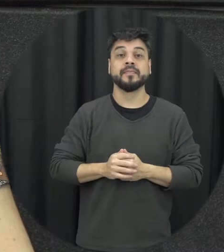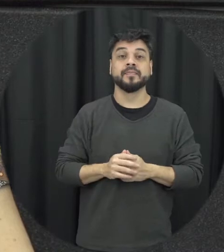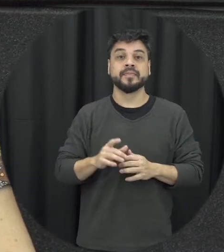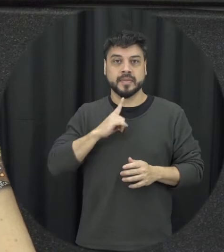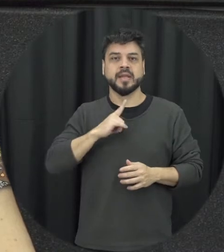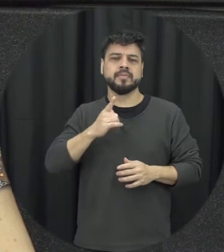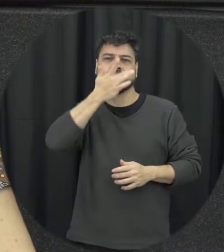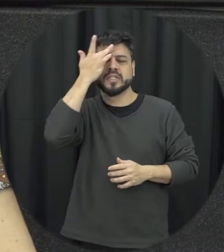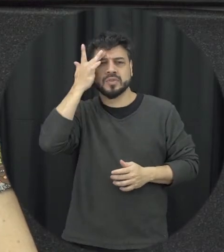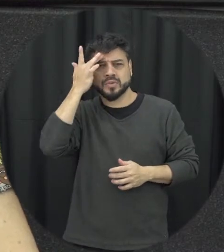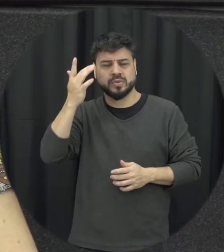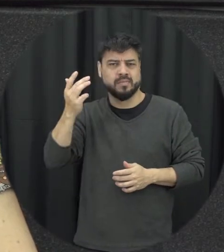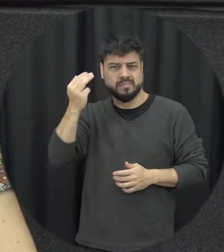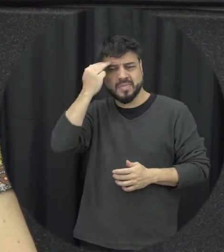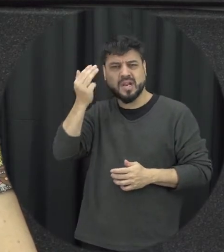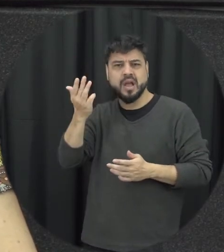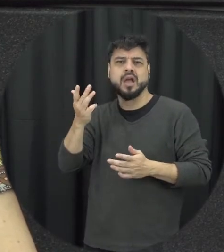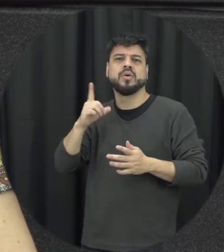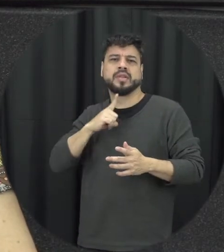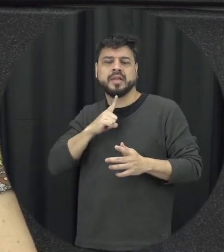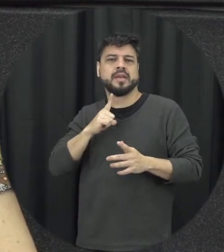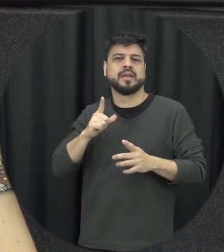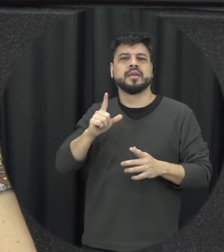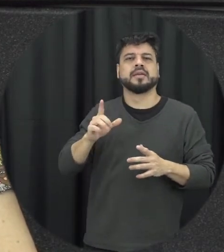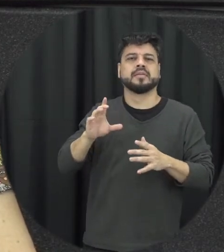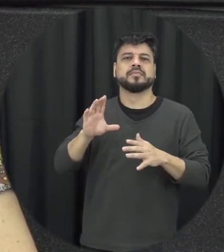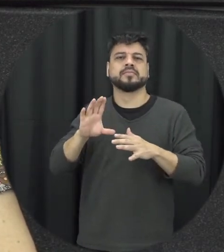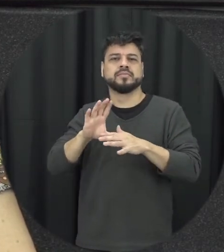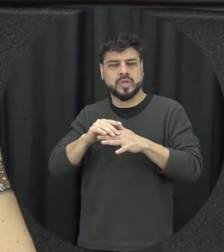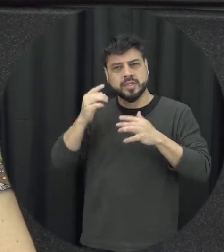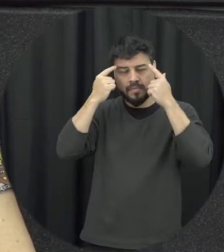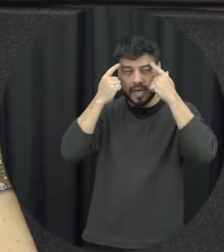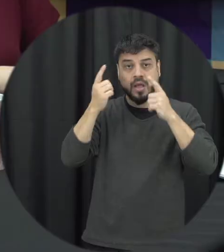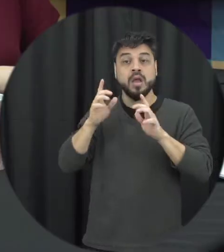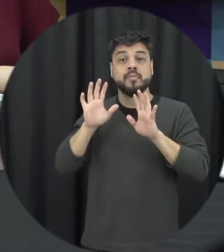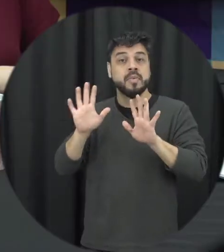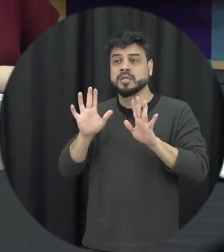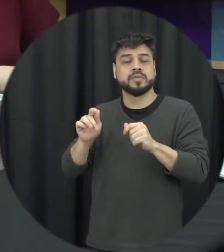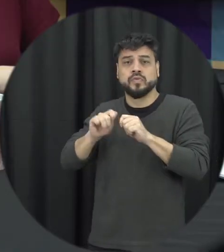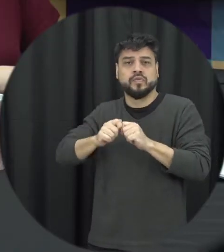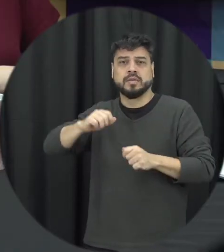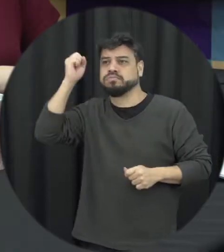psiquiátricos que não cometem nenhum tipo de agressão contra outras pessoas inclusive parceiros